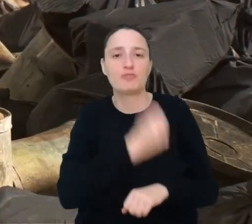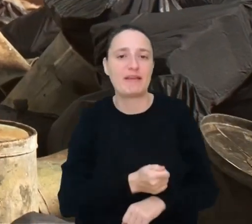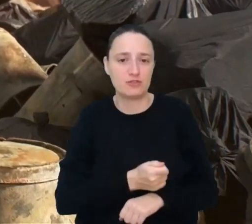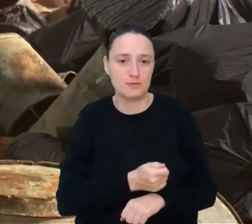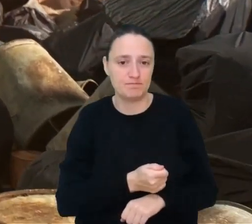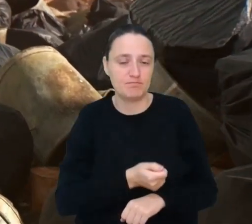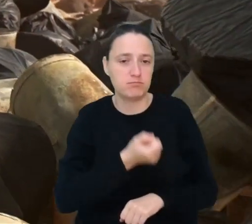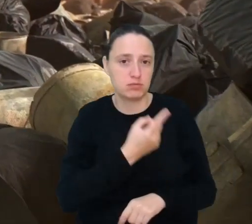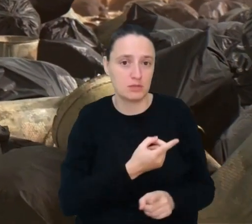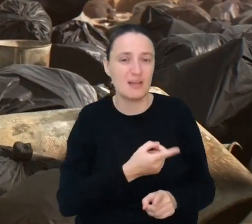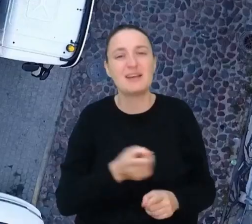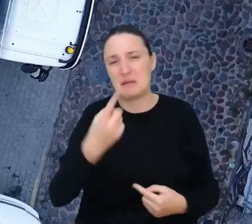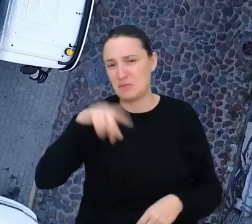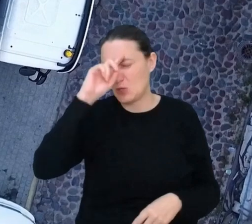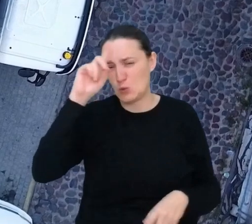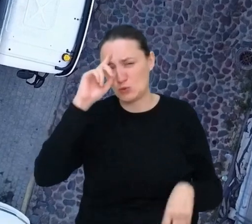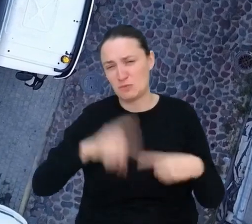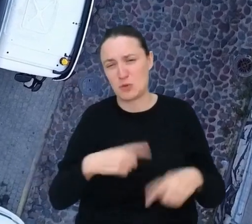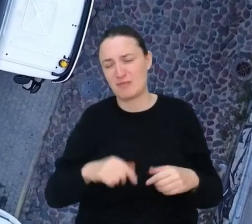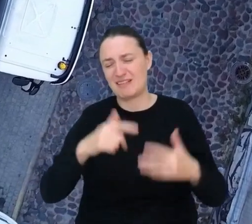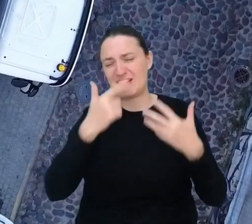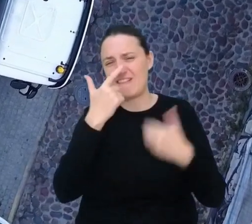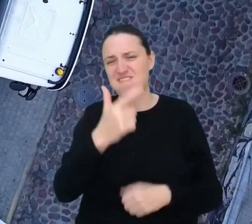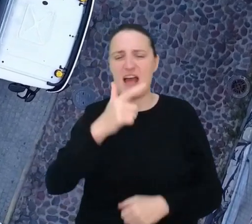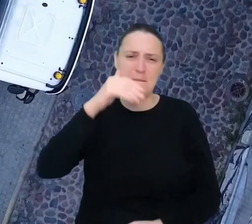Jako ludzkość produkujemy już dziś ponad 2 mld ton śmieci rocznie,